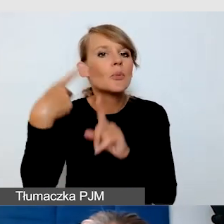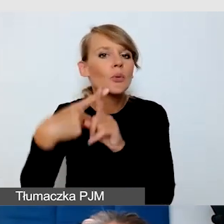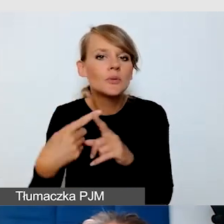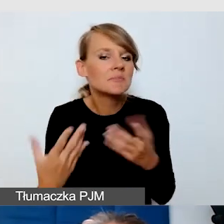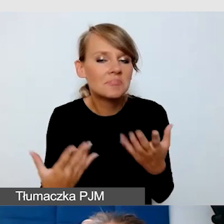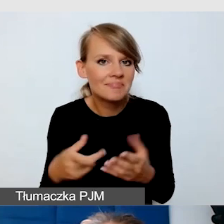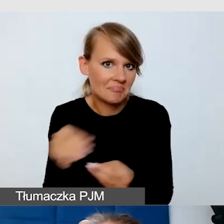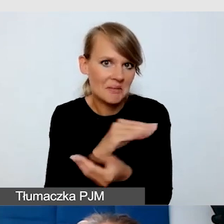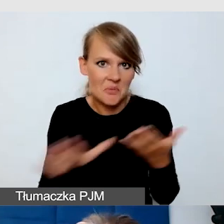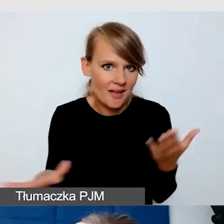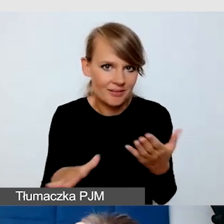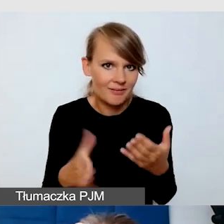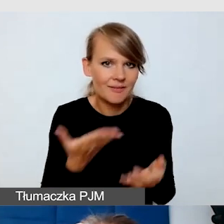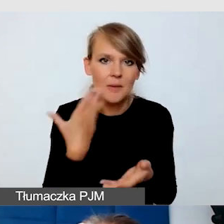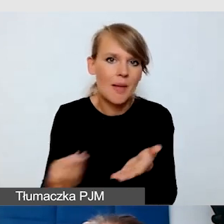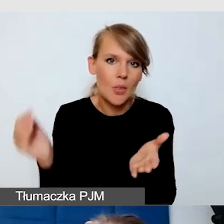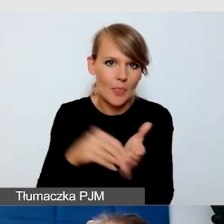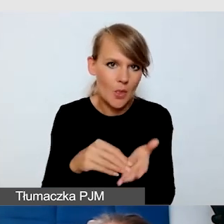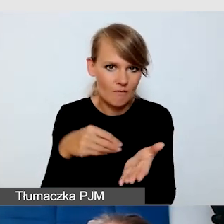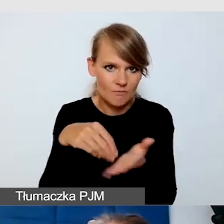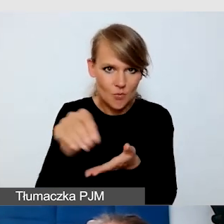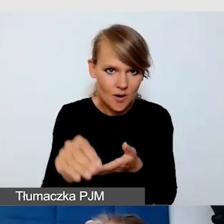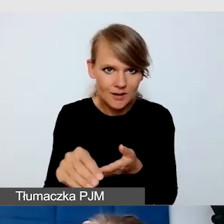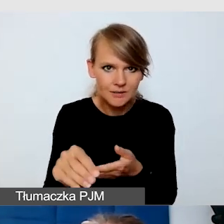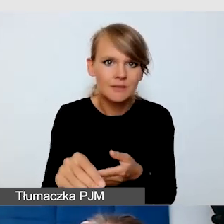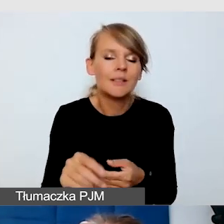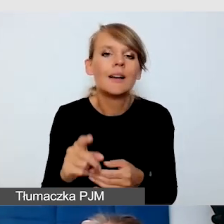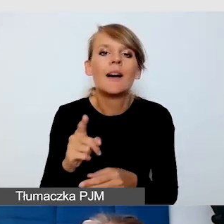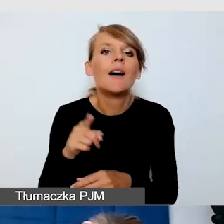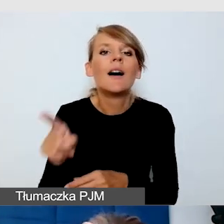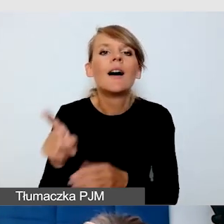nie generują dodatkowych kosztów i że włącza je sobie sam użytkownik.